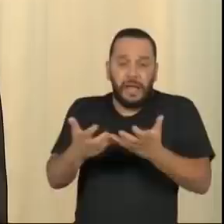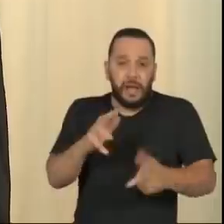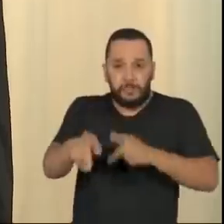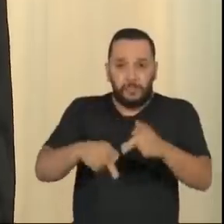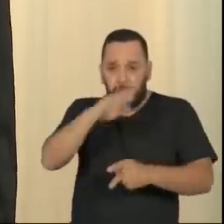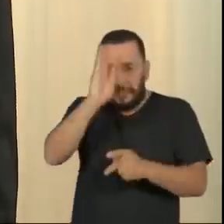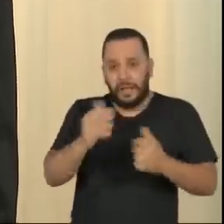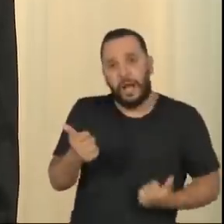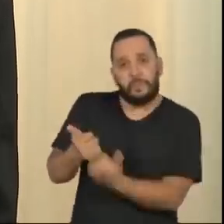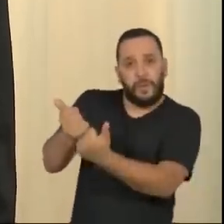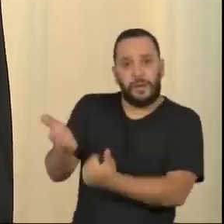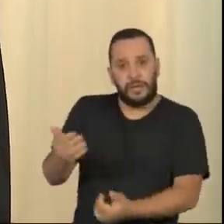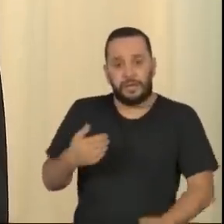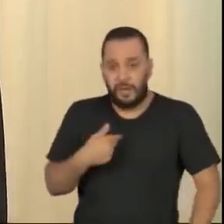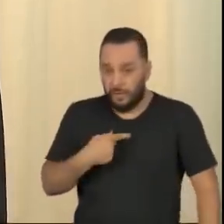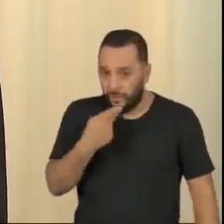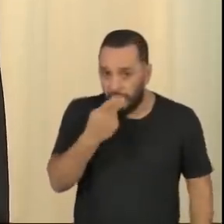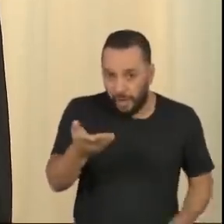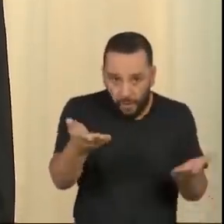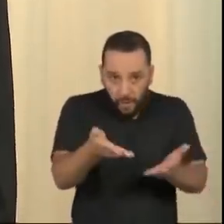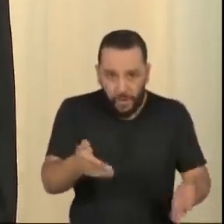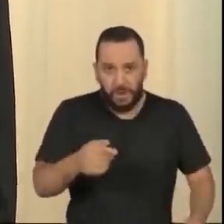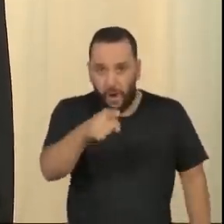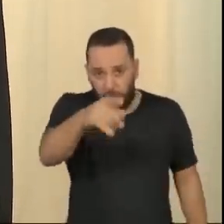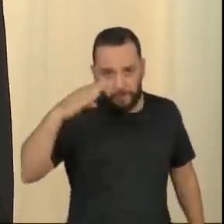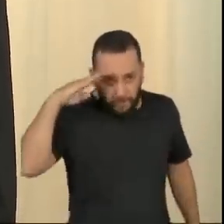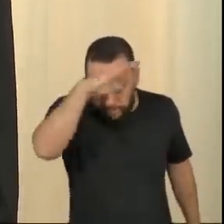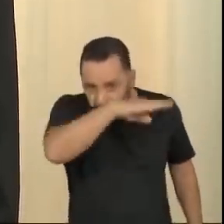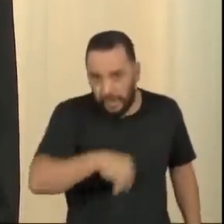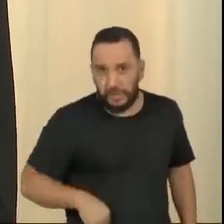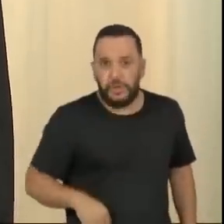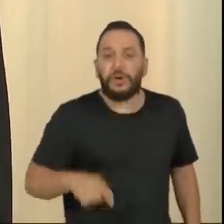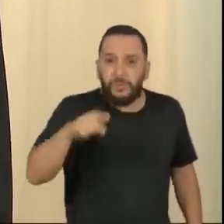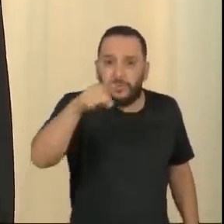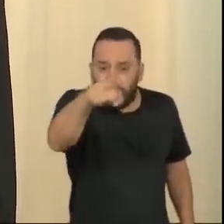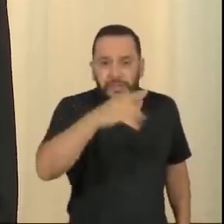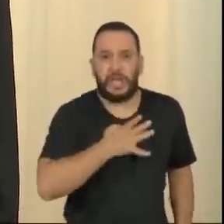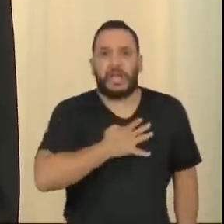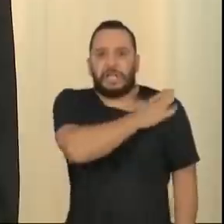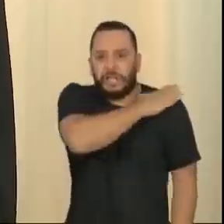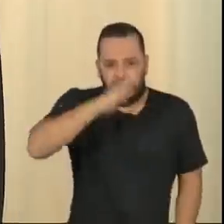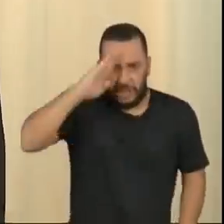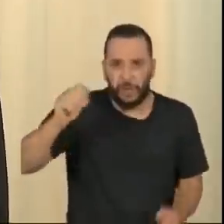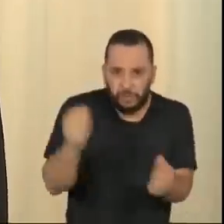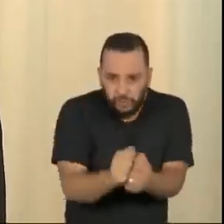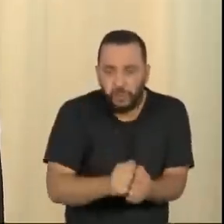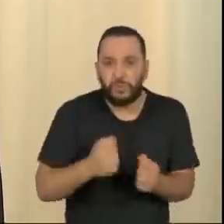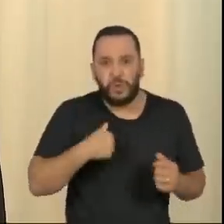Eu quero dizer para ele aqui, na abertura desse programa: ó Bolsonaro, tu e teus generais de pijama aí, se mete para tu ver como nós vamos te encarar.